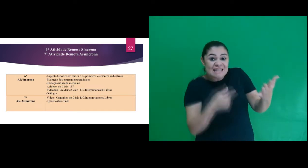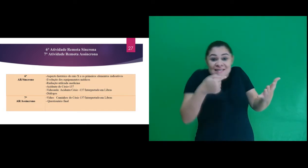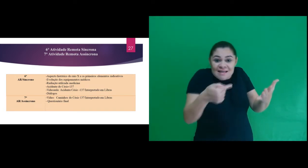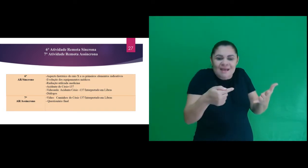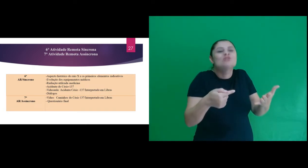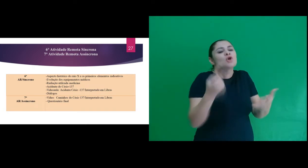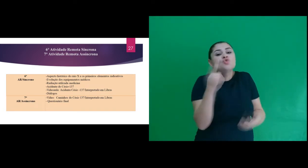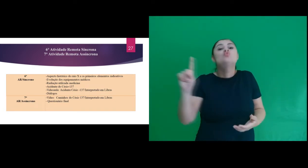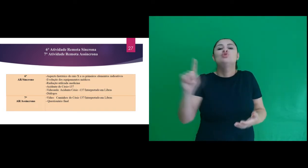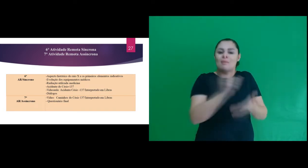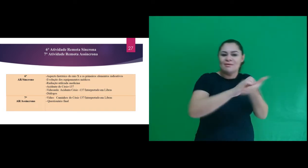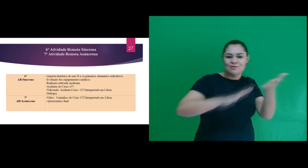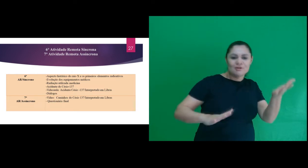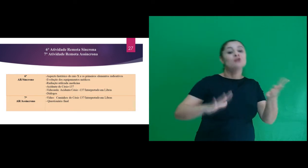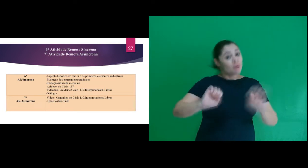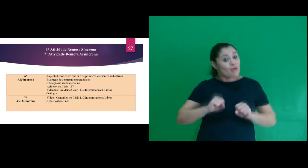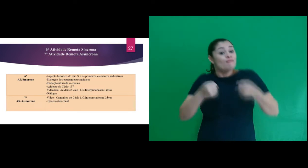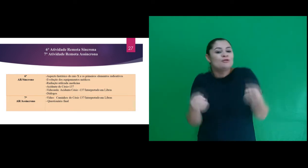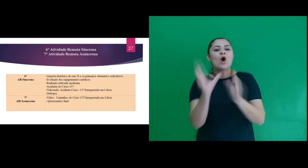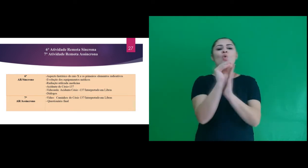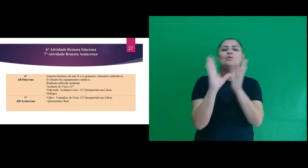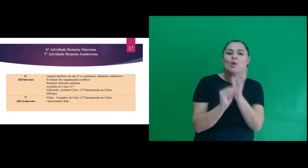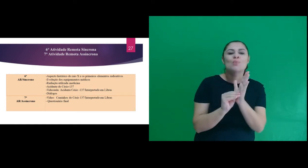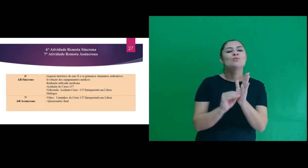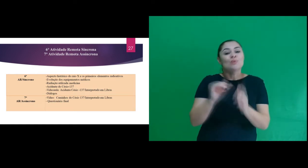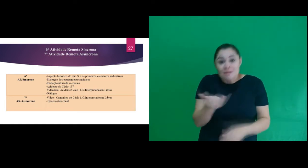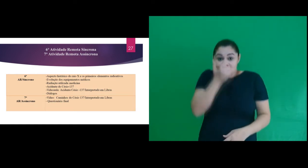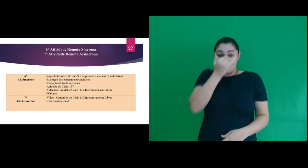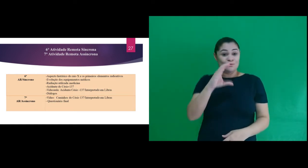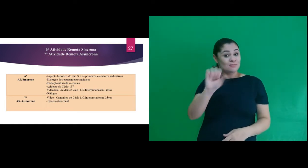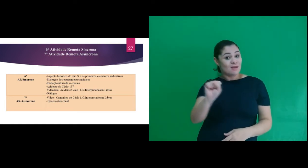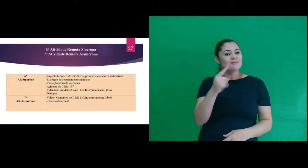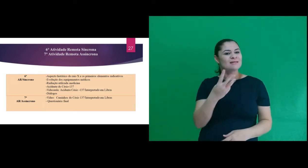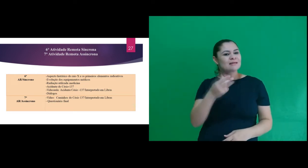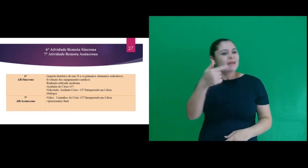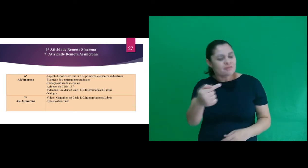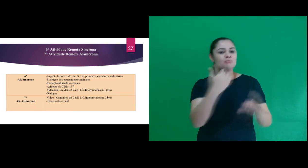última atividade para reforçar o conteúdo do acidente do Césio-137 foi enviado aos